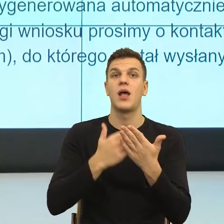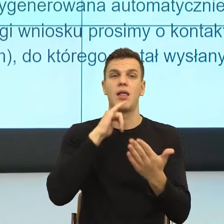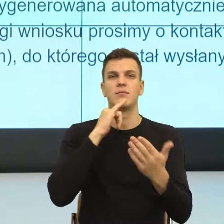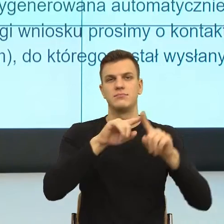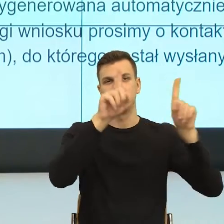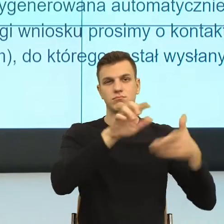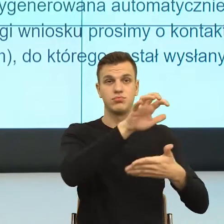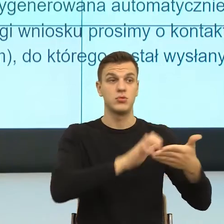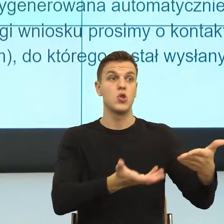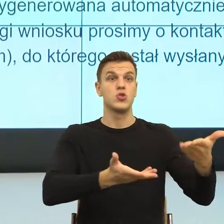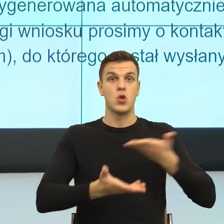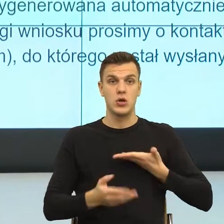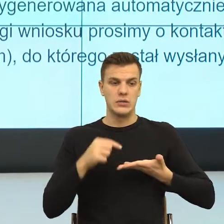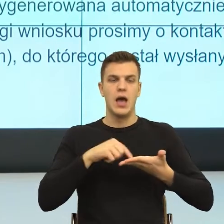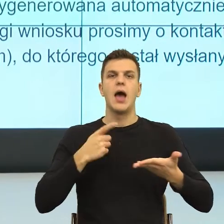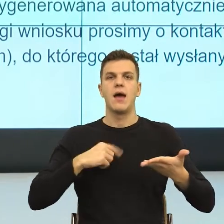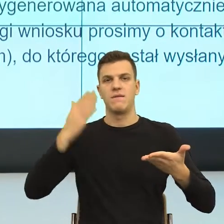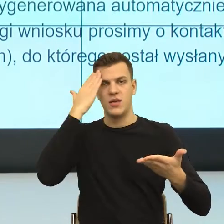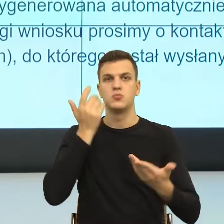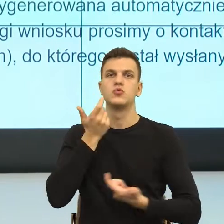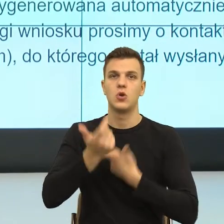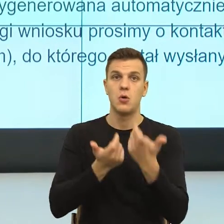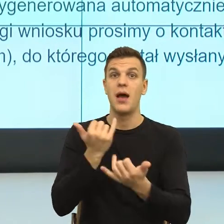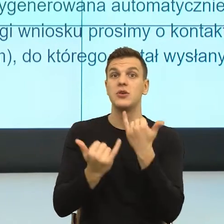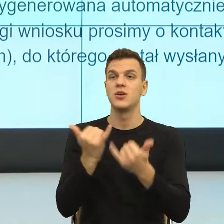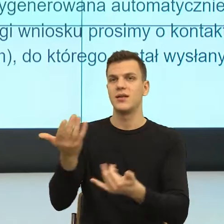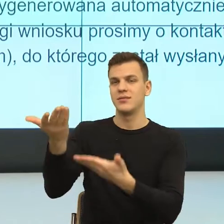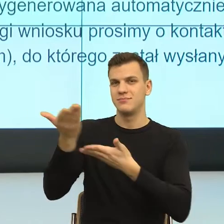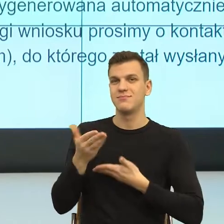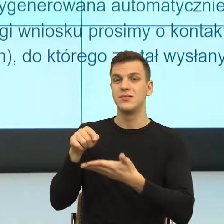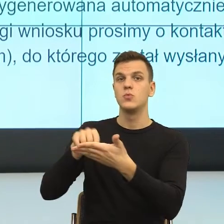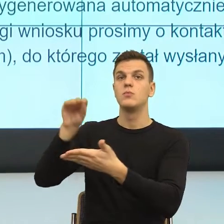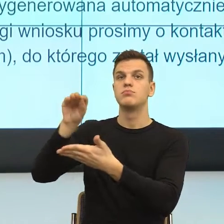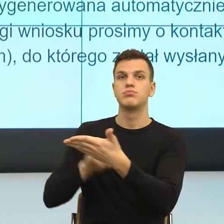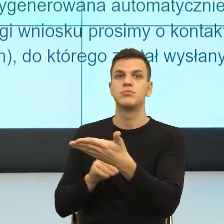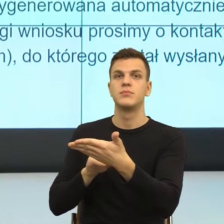W momencie, kiedy dostaję informację o tym, że dostaję formę nieosobową,